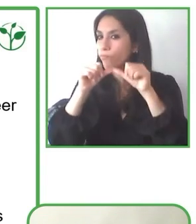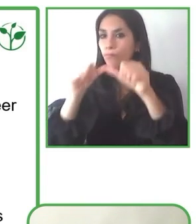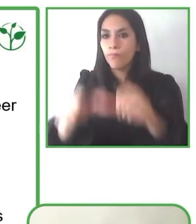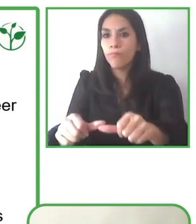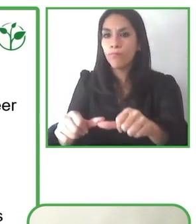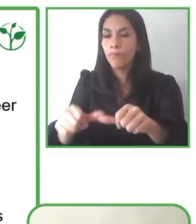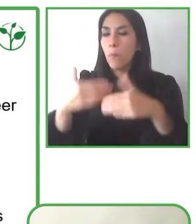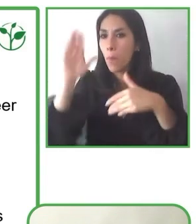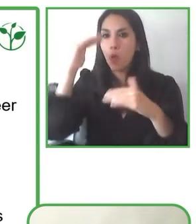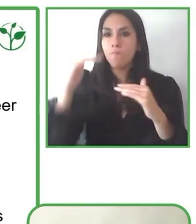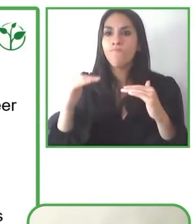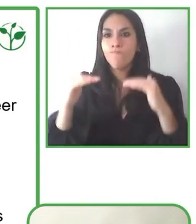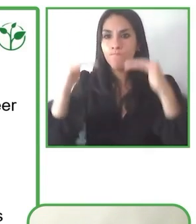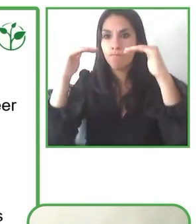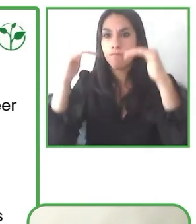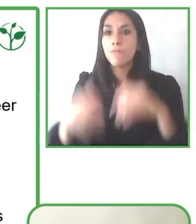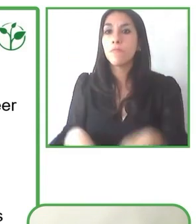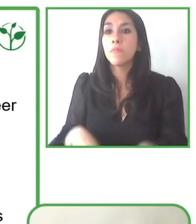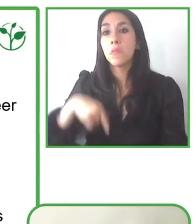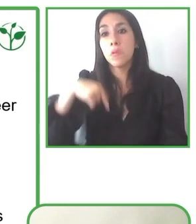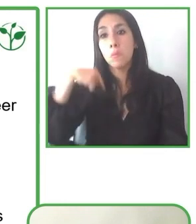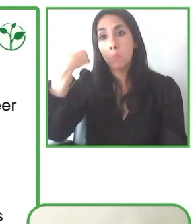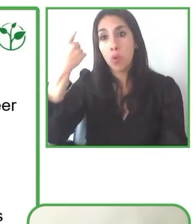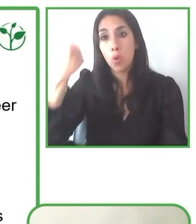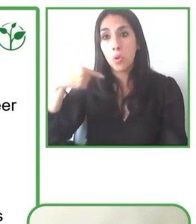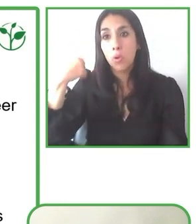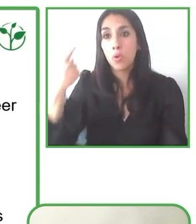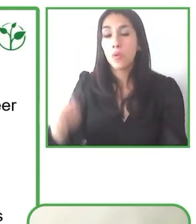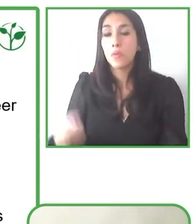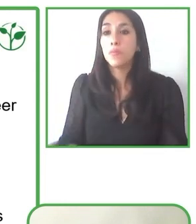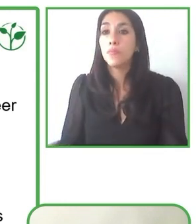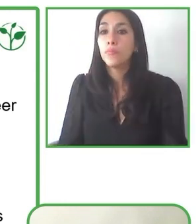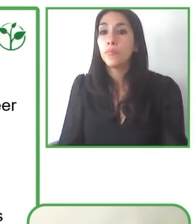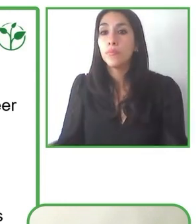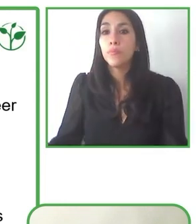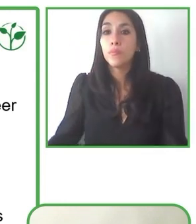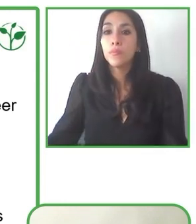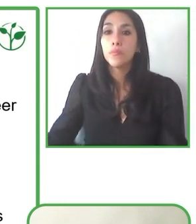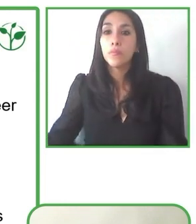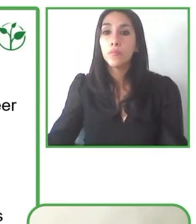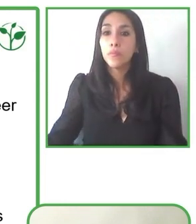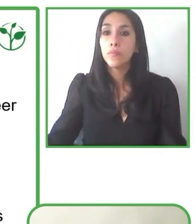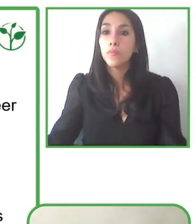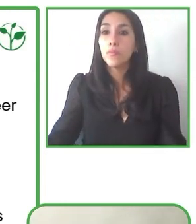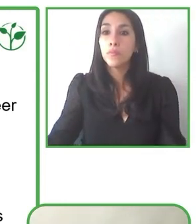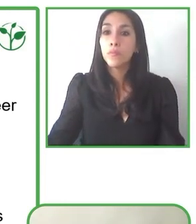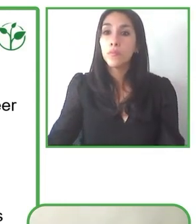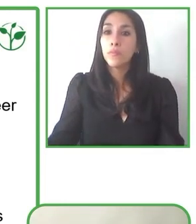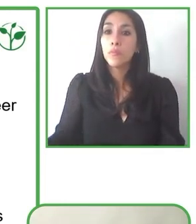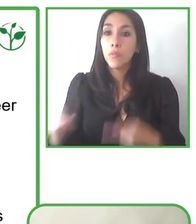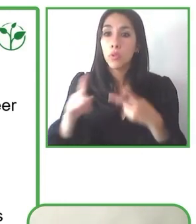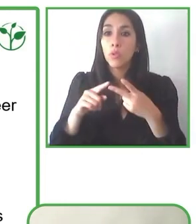cursos en el área, con las escuelas especiales y en ellas debo nombrar con mucho